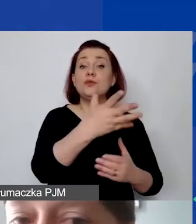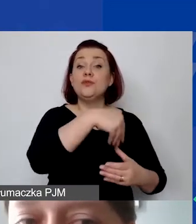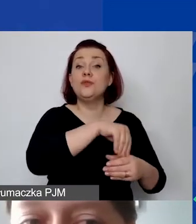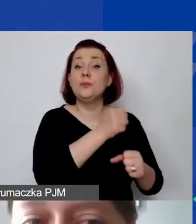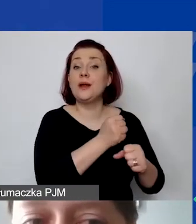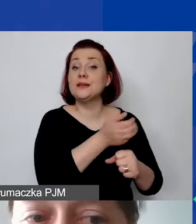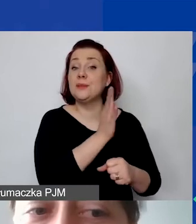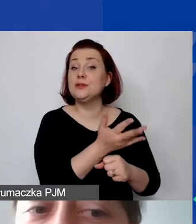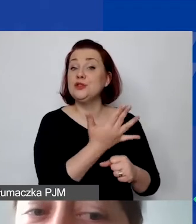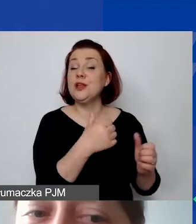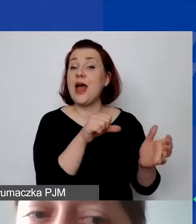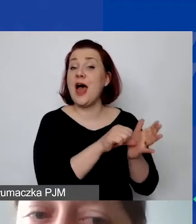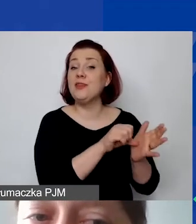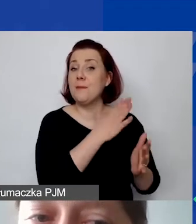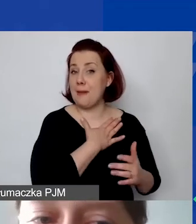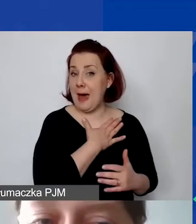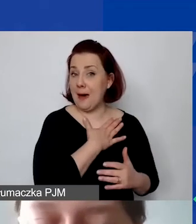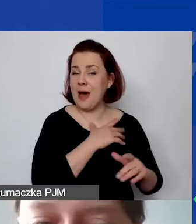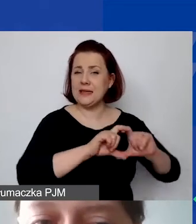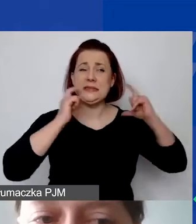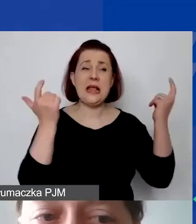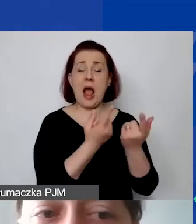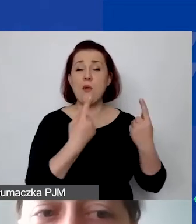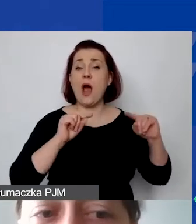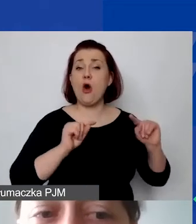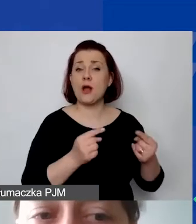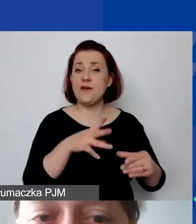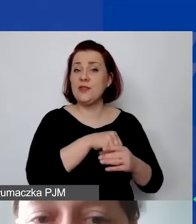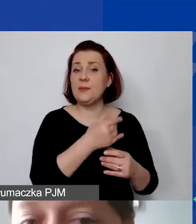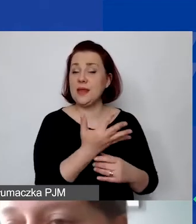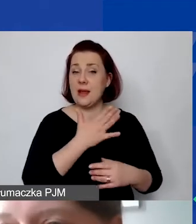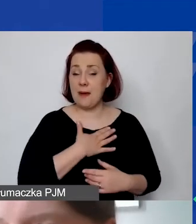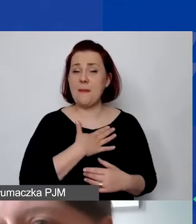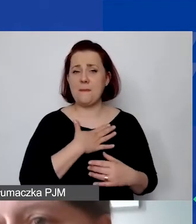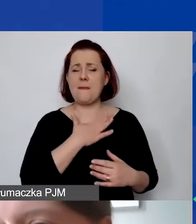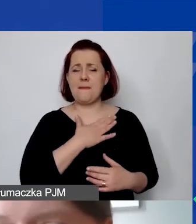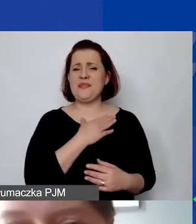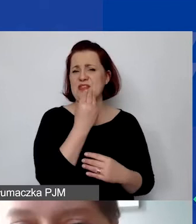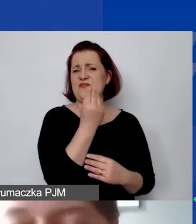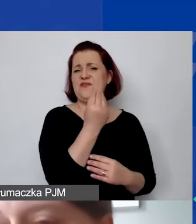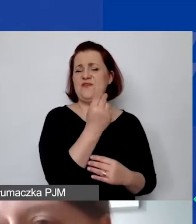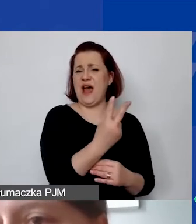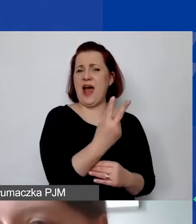ile mamy etatów, a ile etatów mamy w całej organizacji. Tu mamy dwa etaty. To, co jest na żółto, to wszystko przykładowe dane.